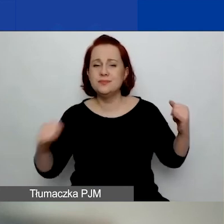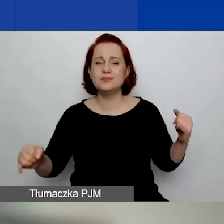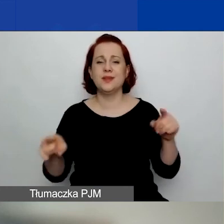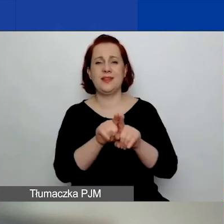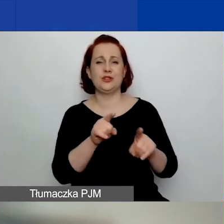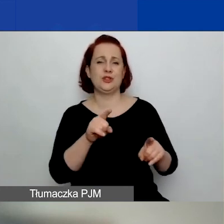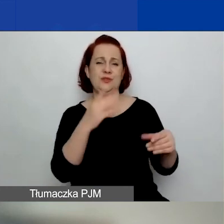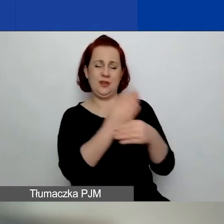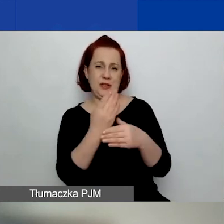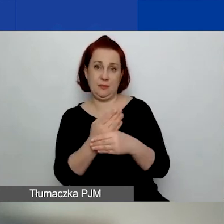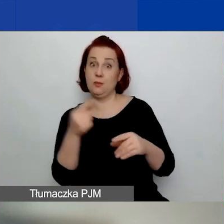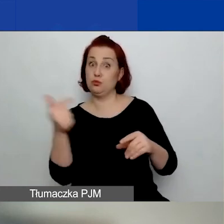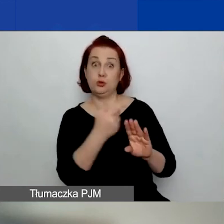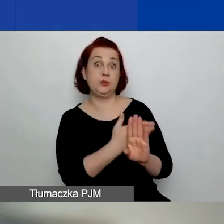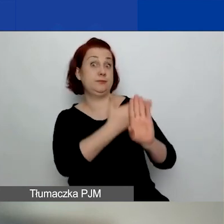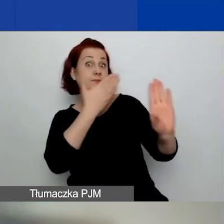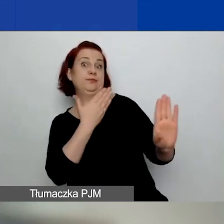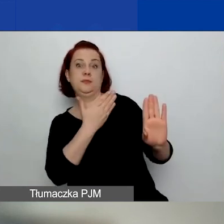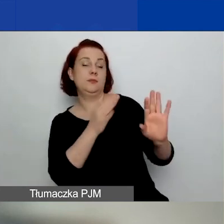Proszę na to też zwracać uwagę,